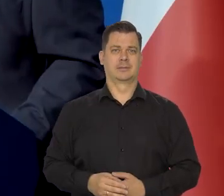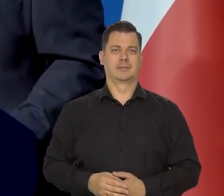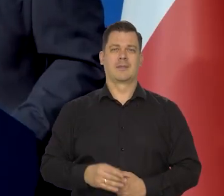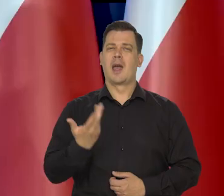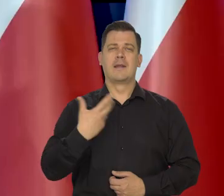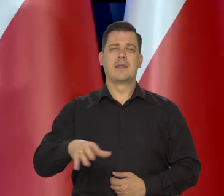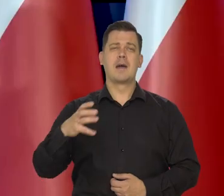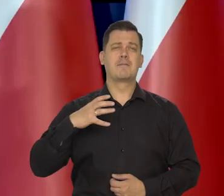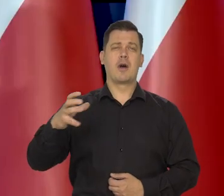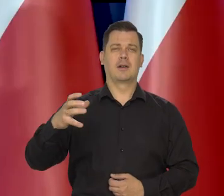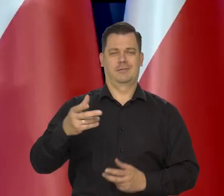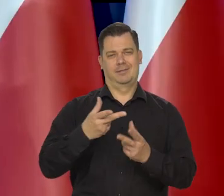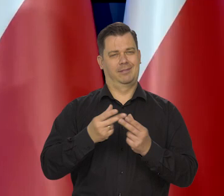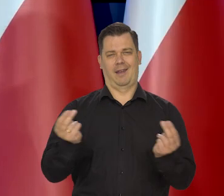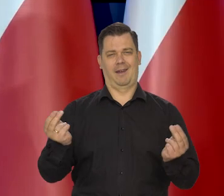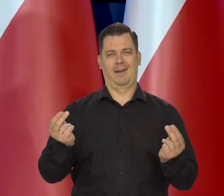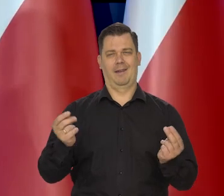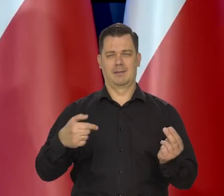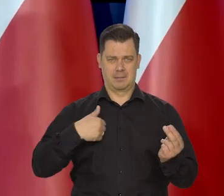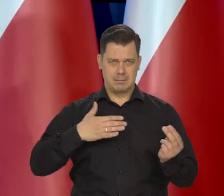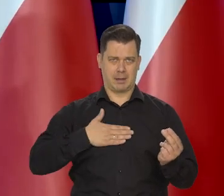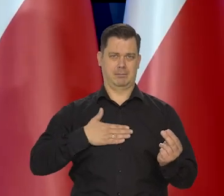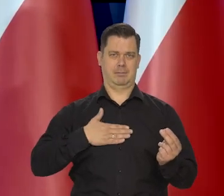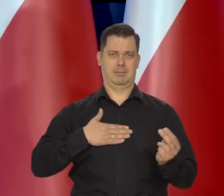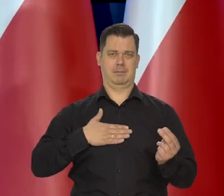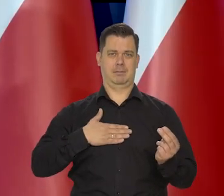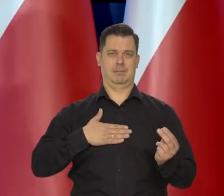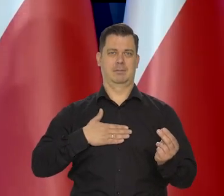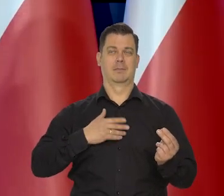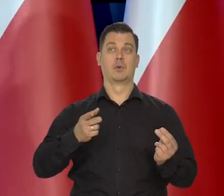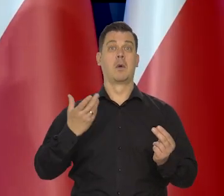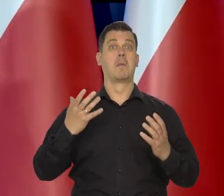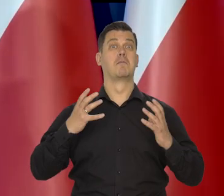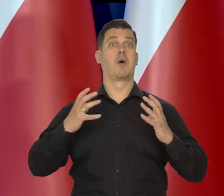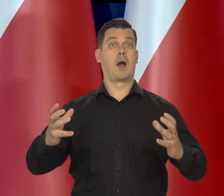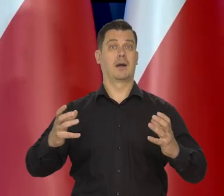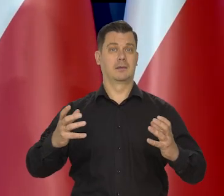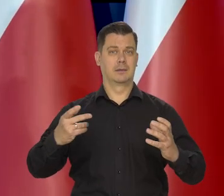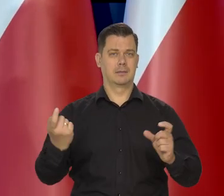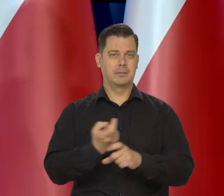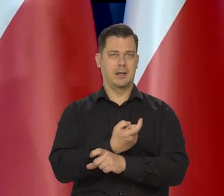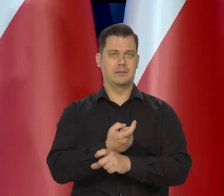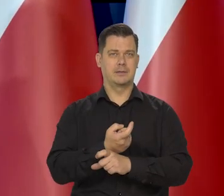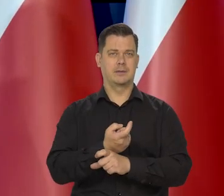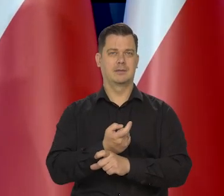ale ci najbogatsi, nie byłam już dawno, ten pułap mają tych zamożnych Zachodnich Europejczyków